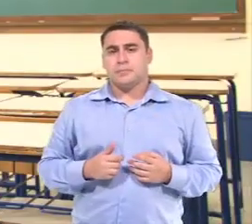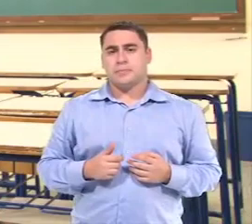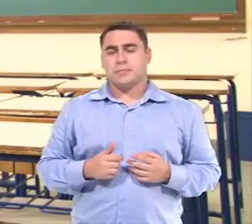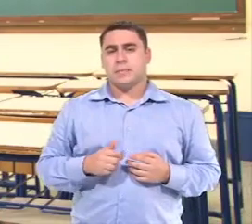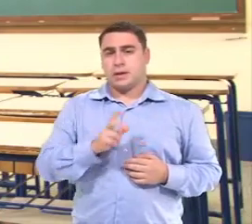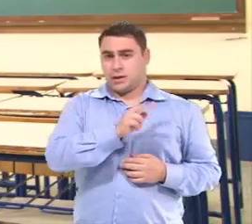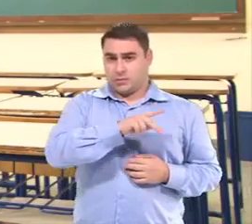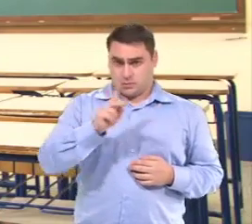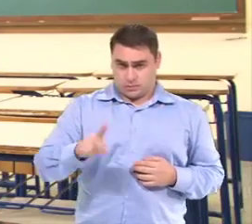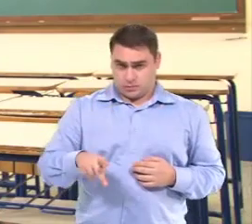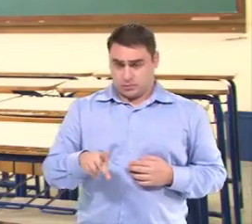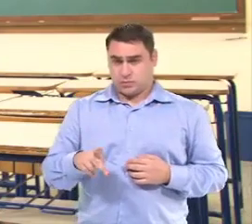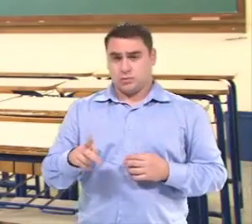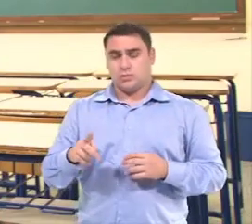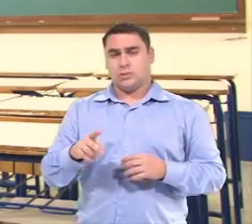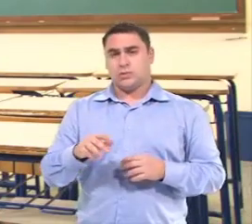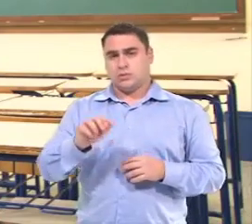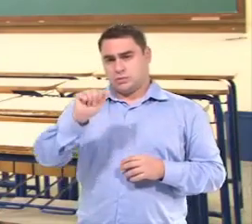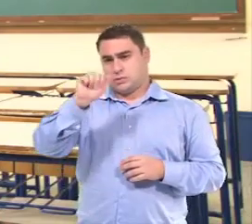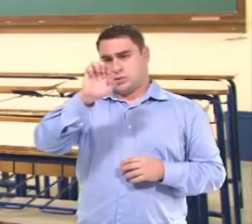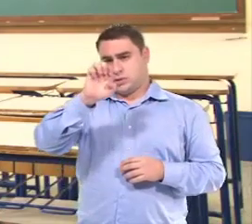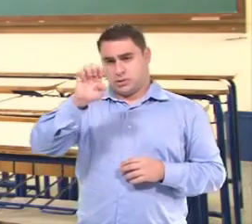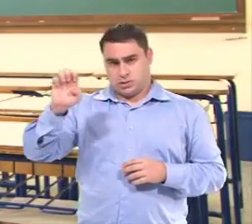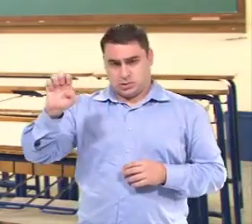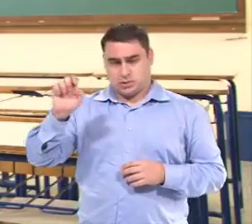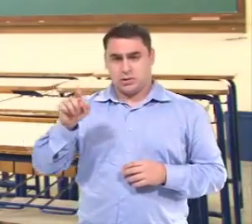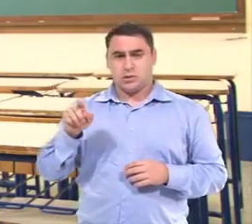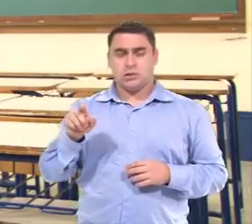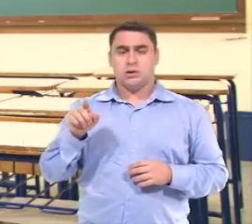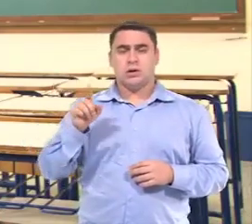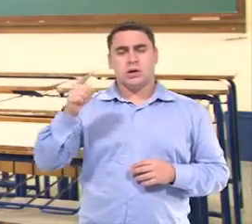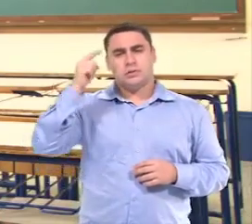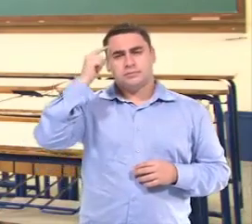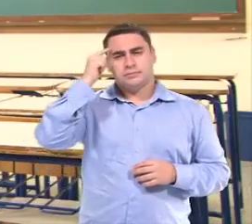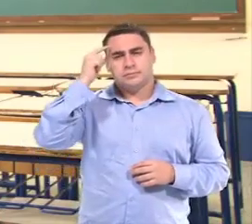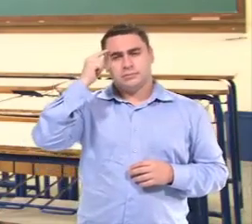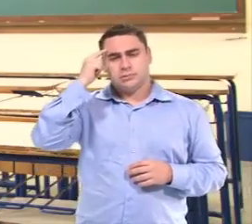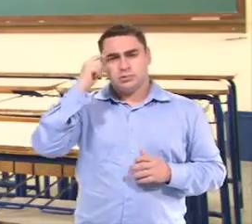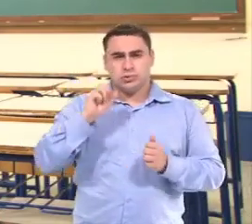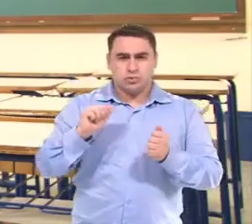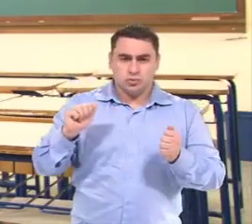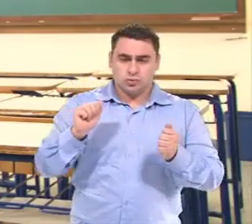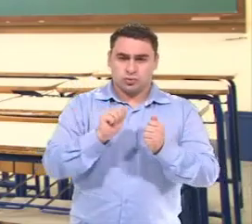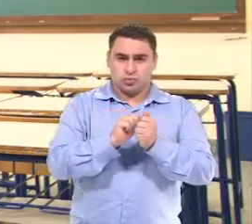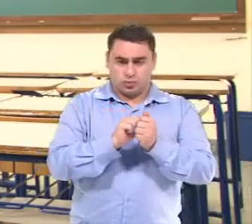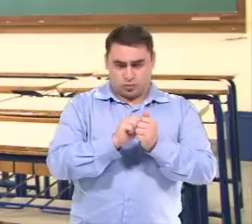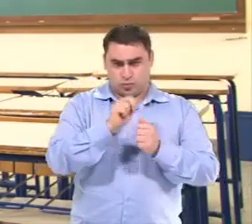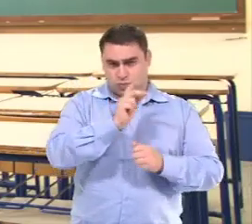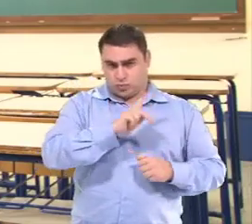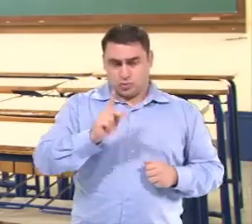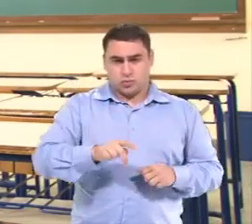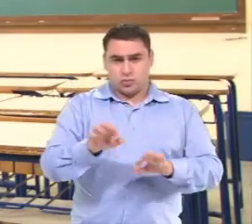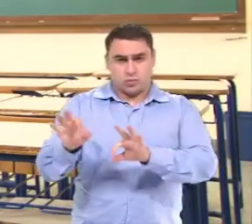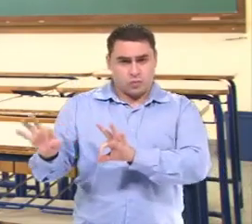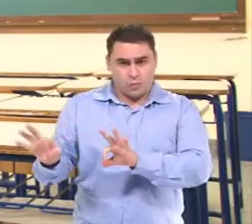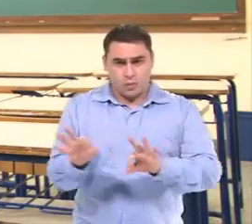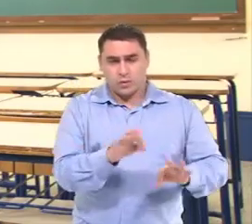A professora do AEE...ela vai pensar junto com a professora do regular